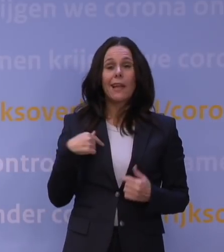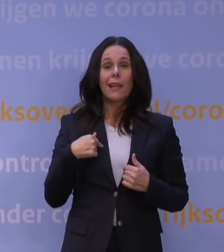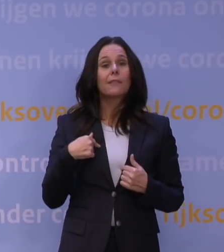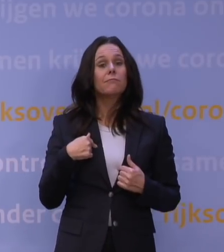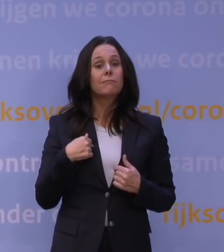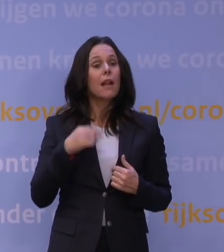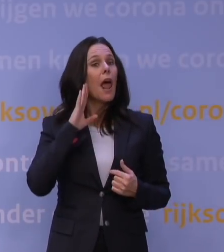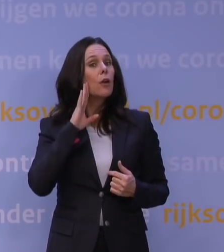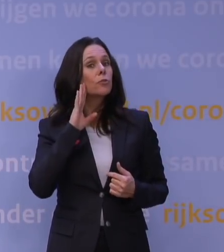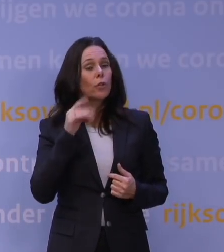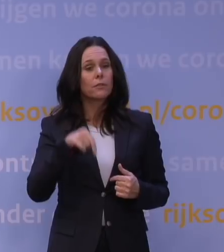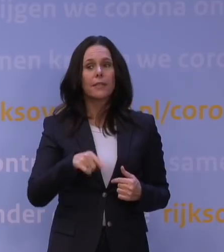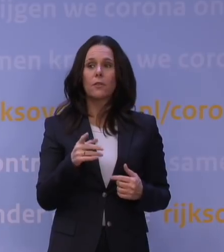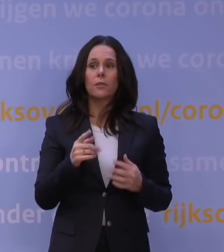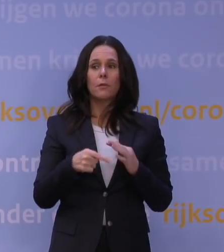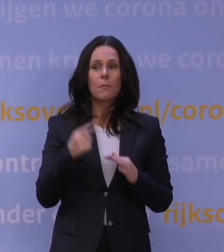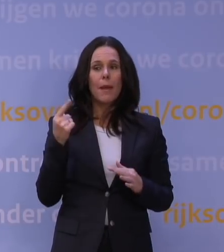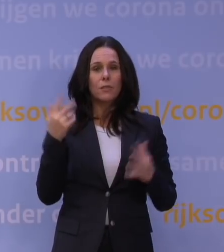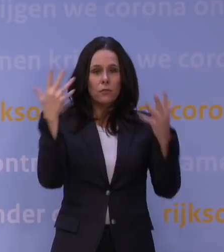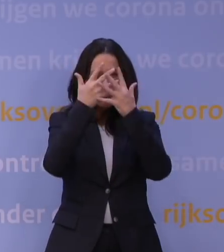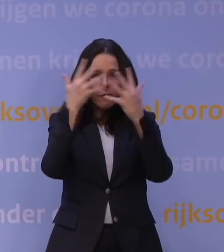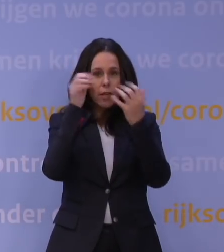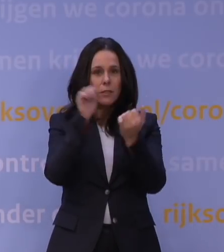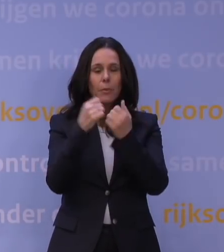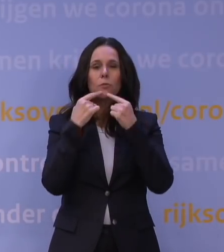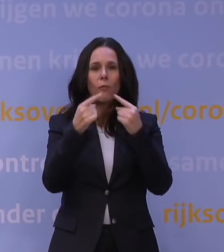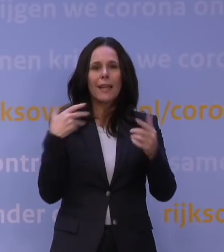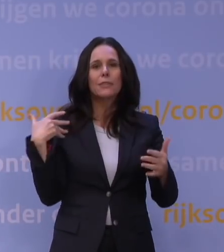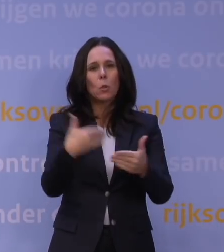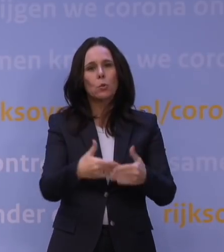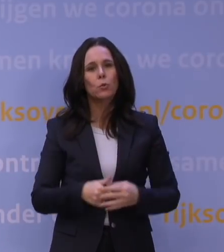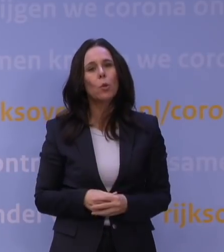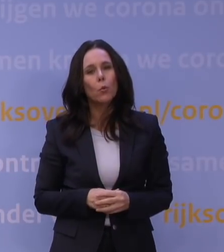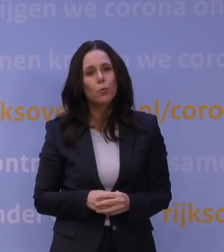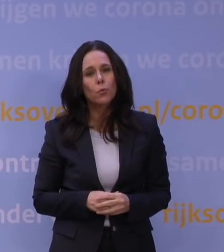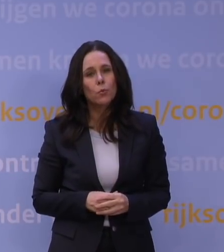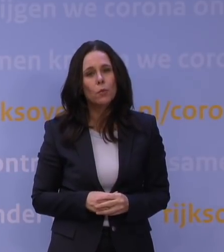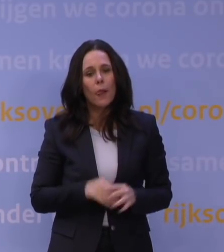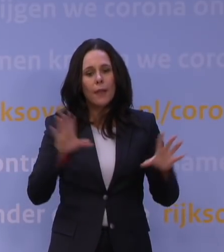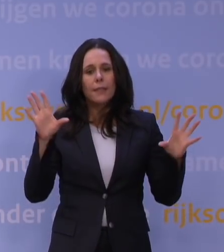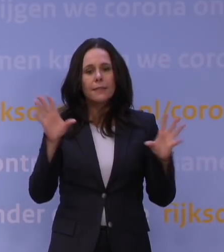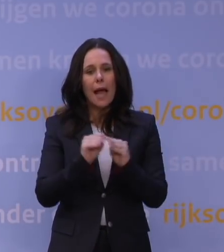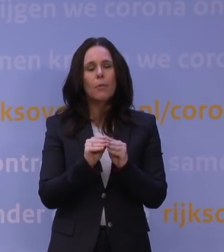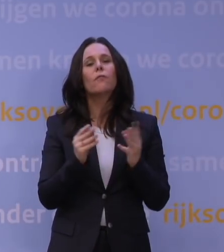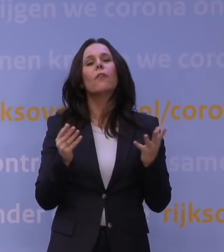Volgens mij was dit de meest verwarrende persconferentie die we tot nu toe hebben gehad, samenvattend. Daarbij ook nog: Nederland is te laat met boosteren,